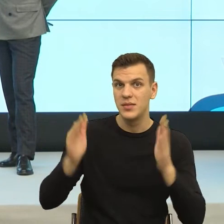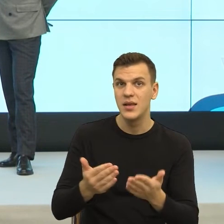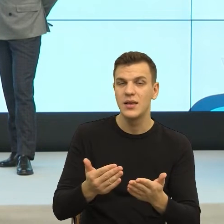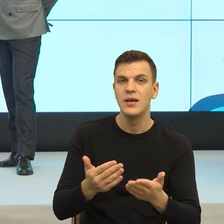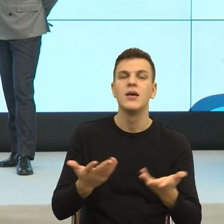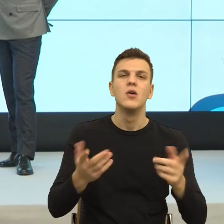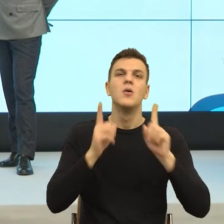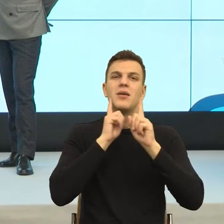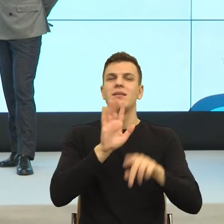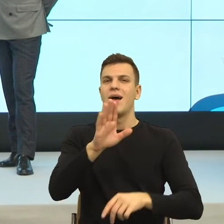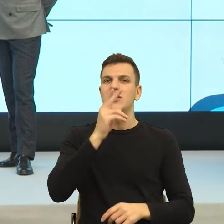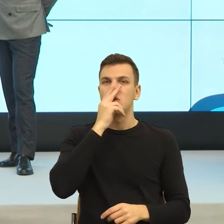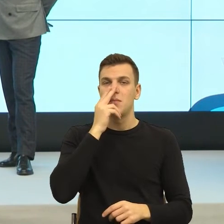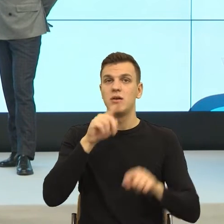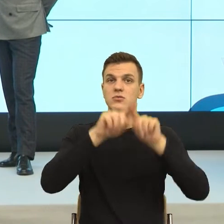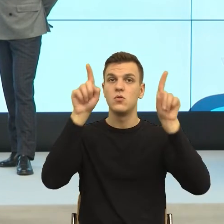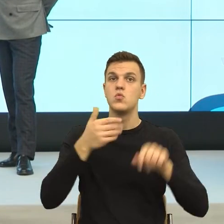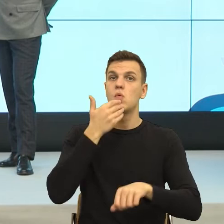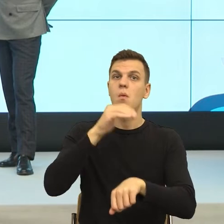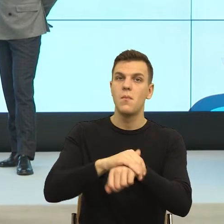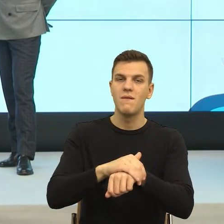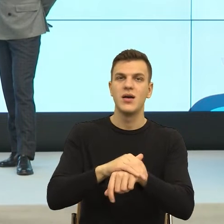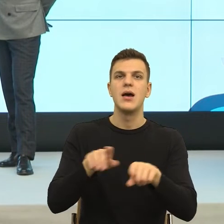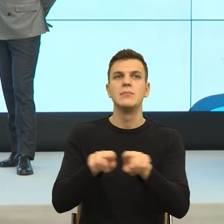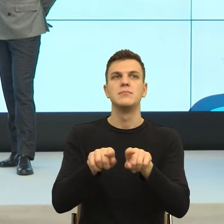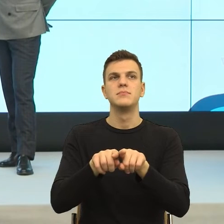Ona jest takim bardzo jasnym wskazaniem, według których przepisów